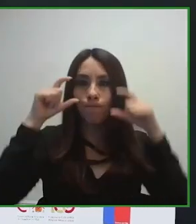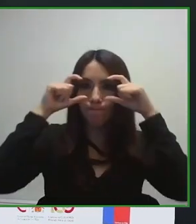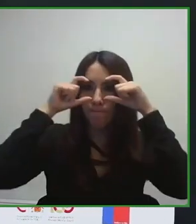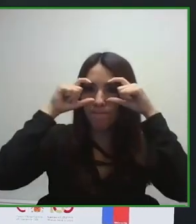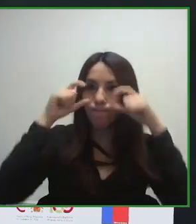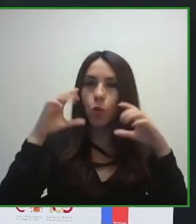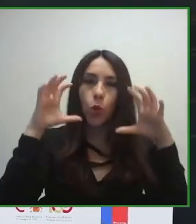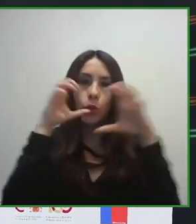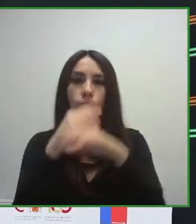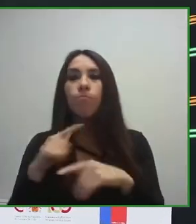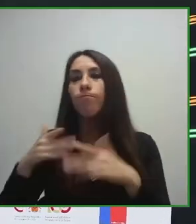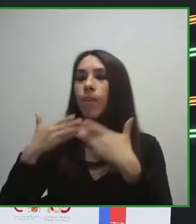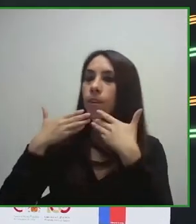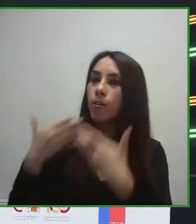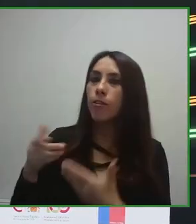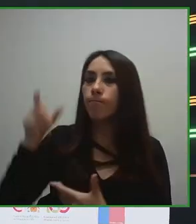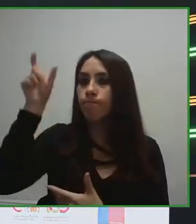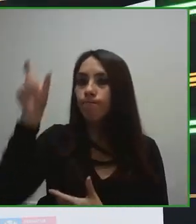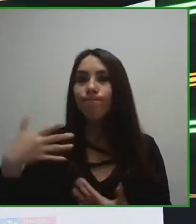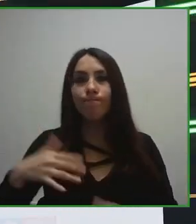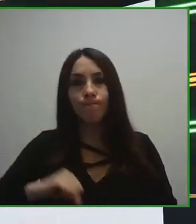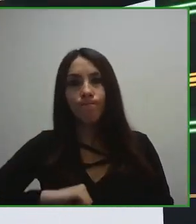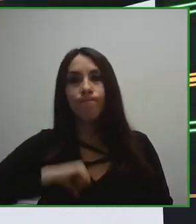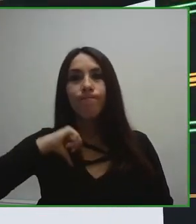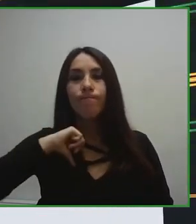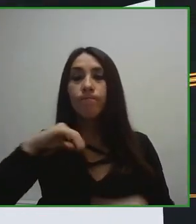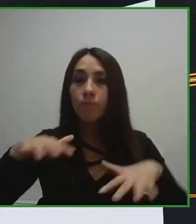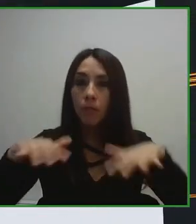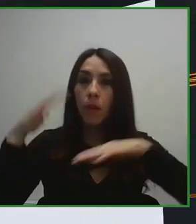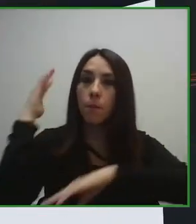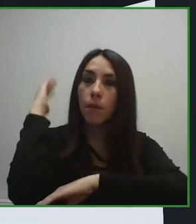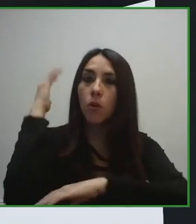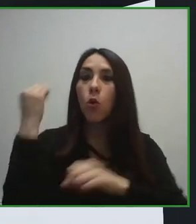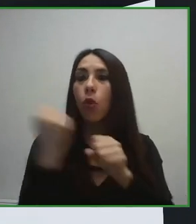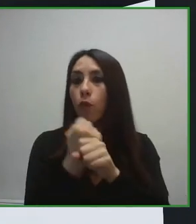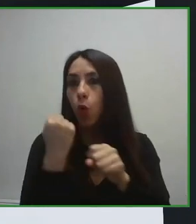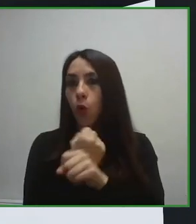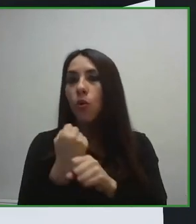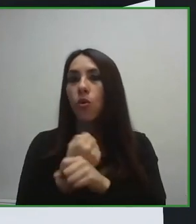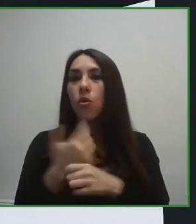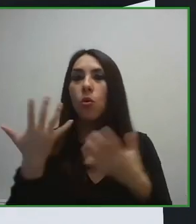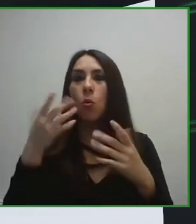Hemos firmado convenios de colaboración con diferentes entidades, con diferentes